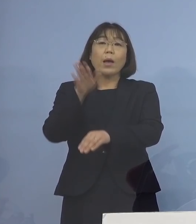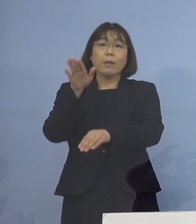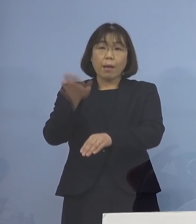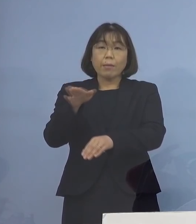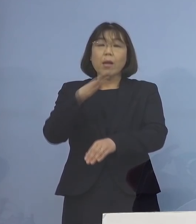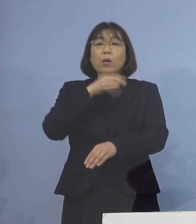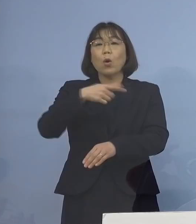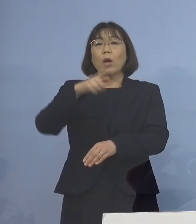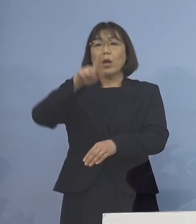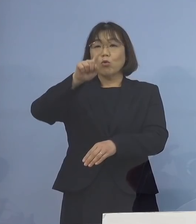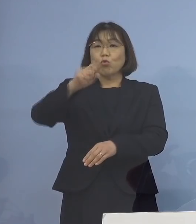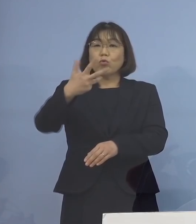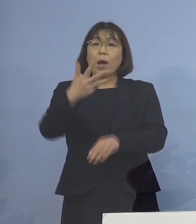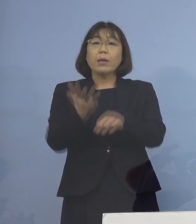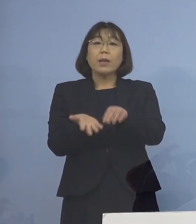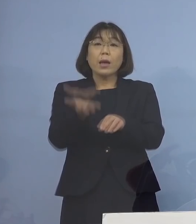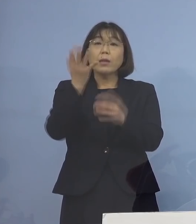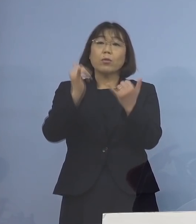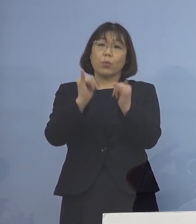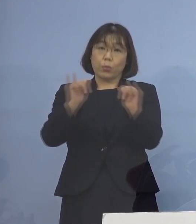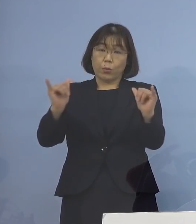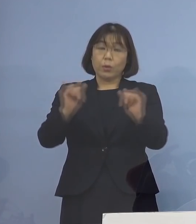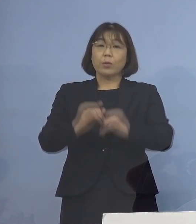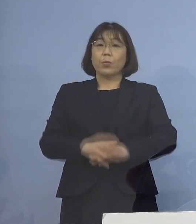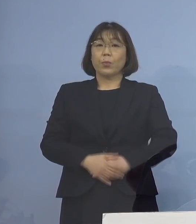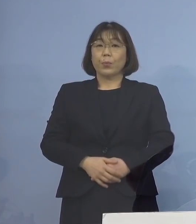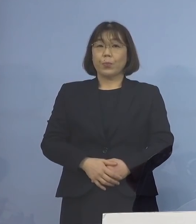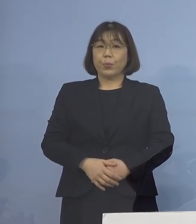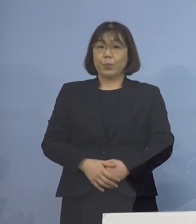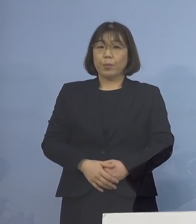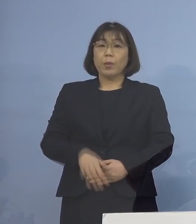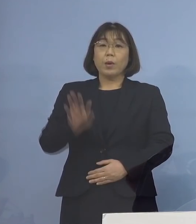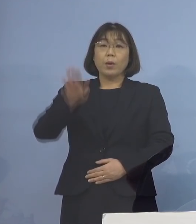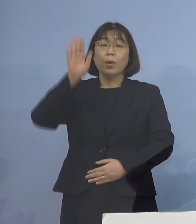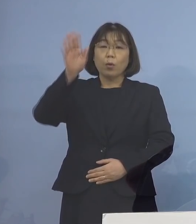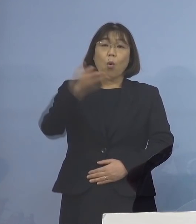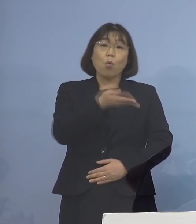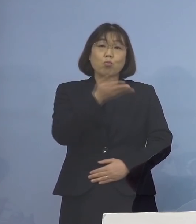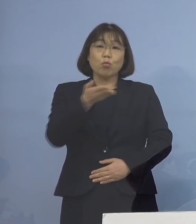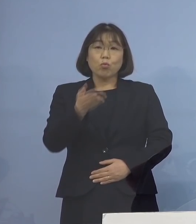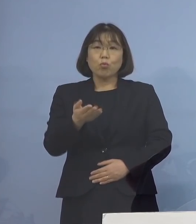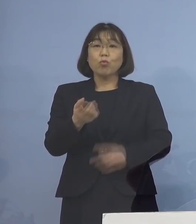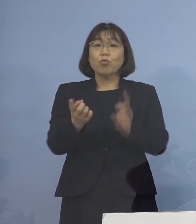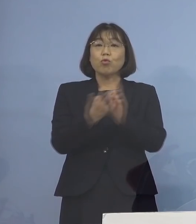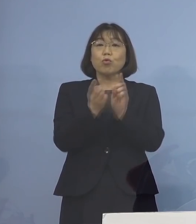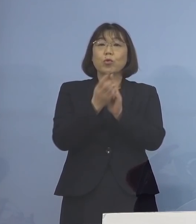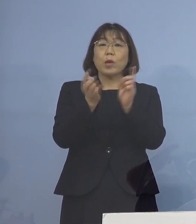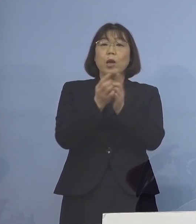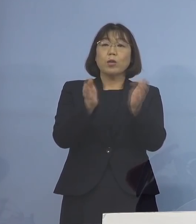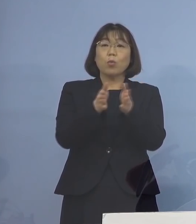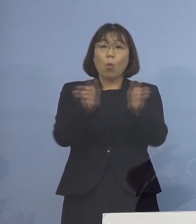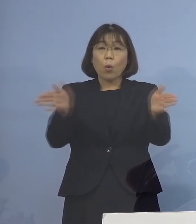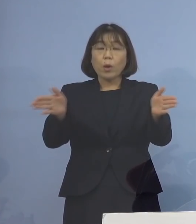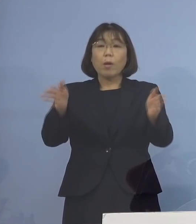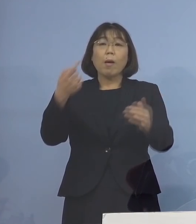18歳以上の方となります 今後も順次 対象を拡大することを念頭に